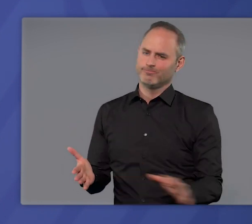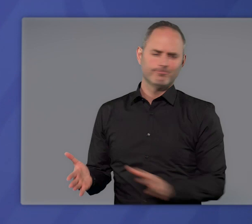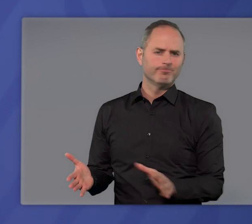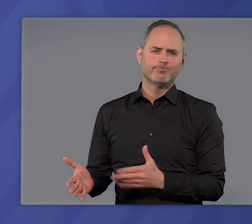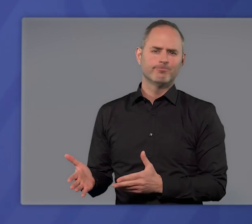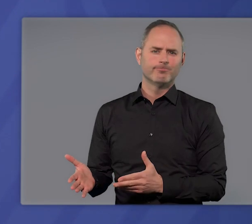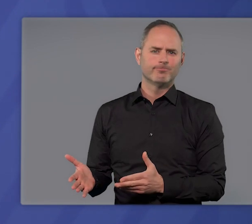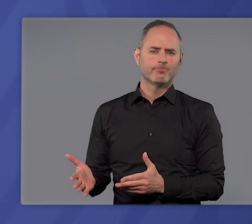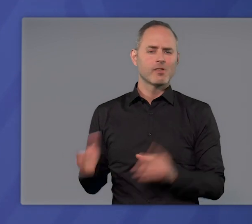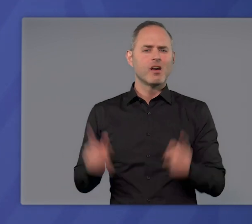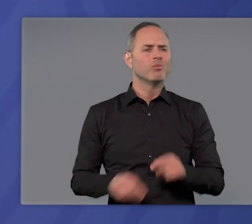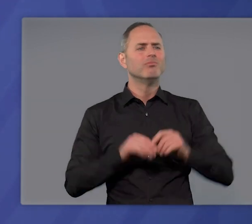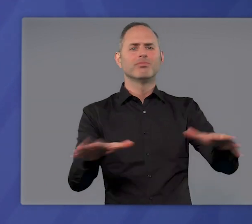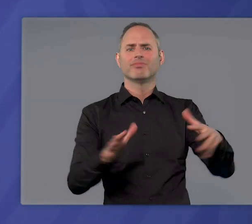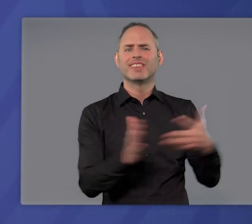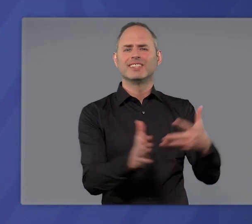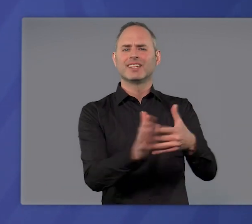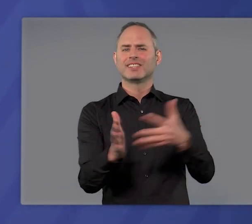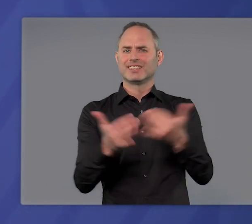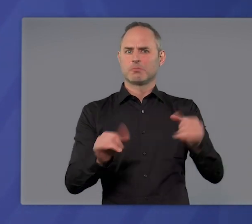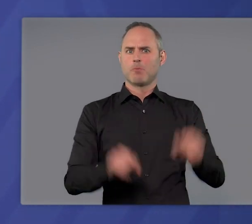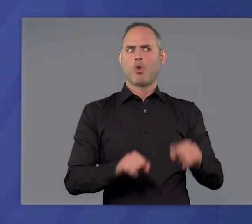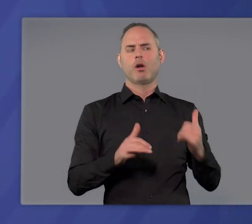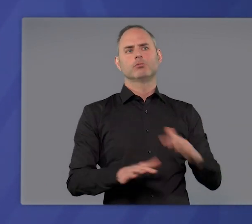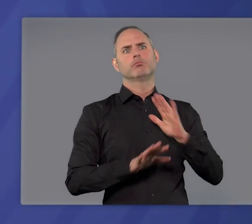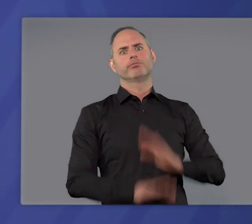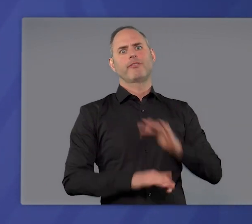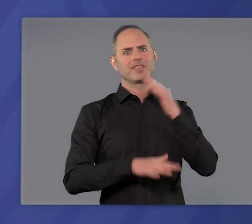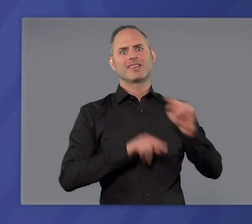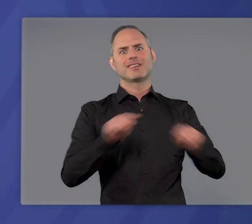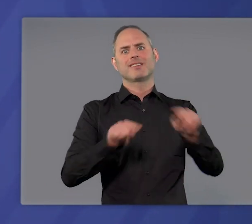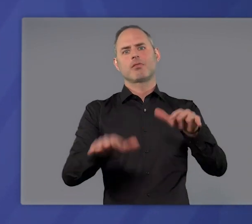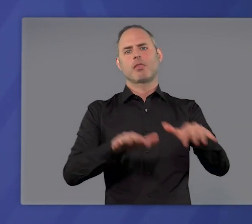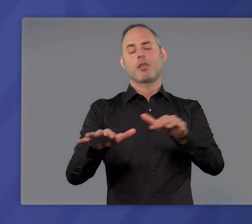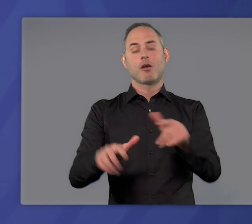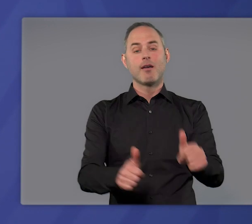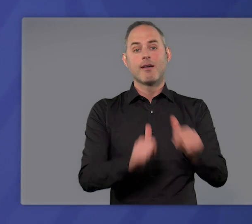Auch die vielfältigen Testmöglichkeiten, die wir jetzt glücklicherweise haben, helfen zwar,